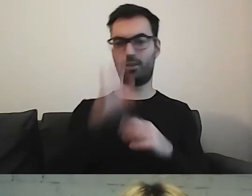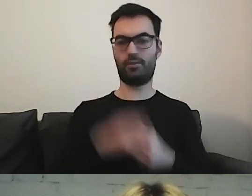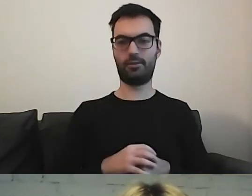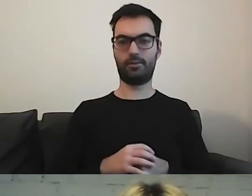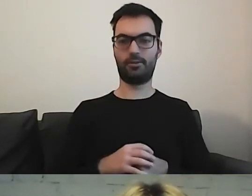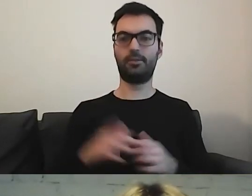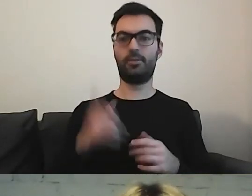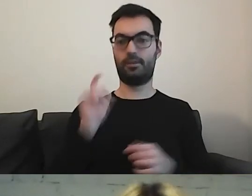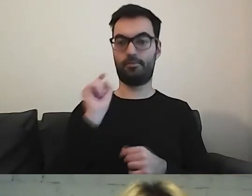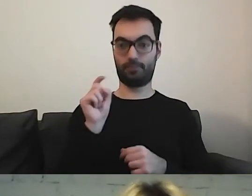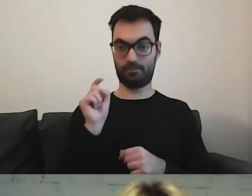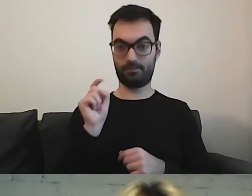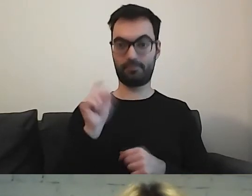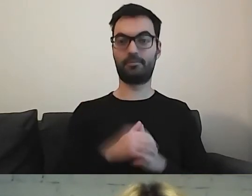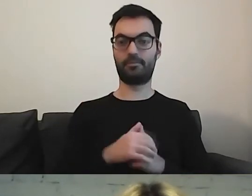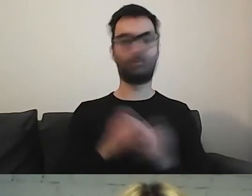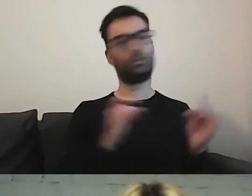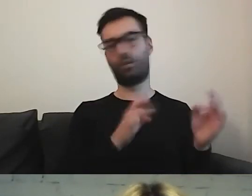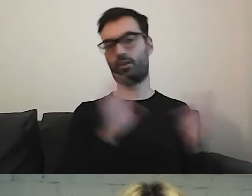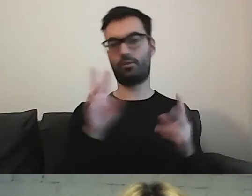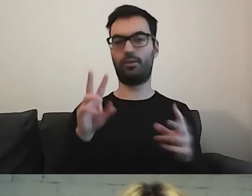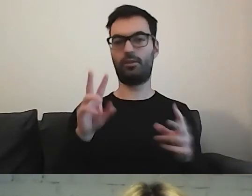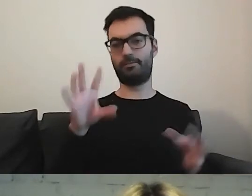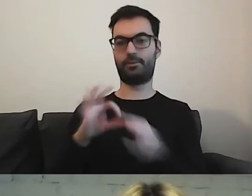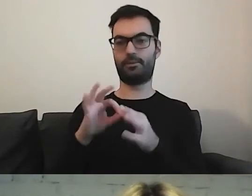Wchodząc w tę ikonę, przechodzą państwo do całego portalu,